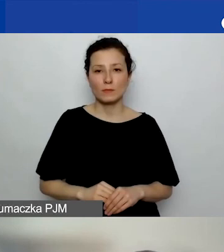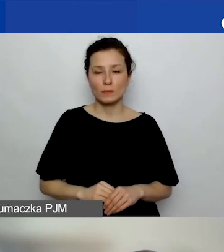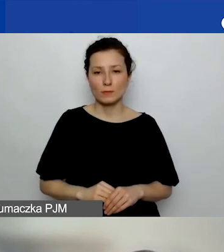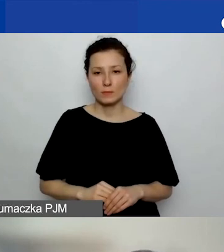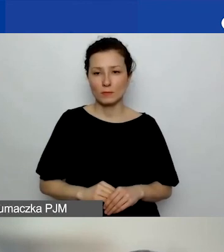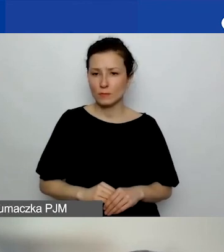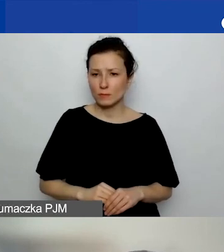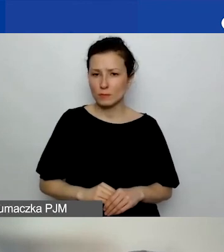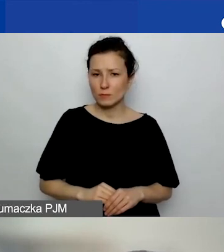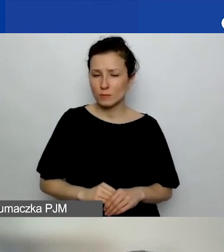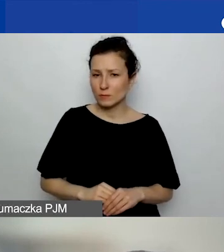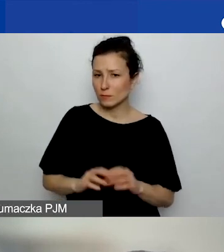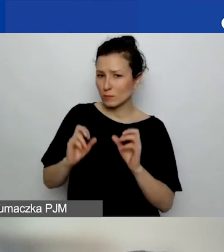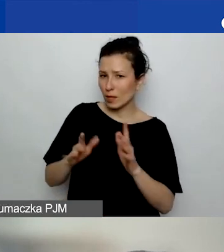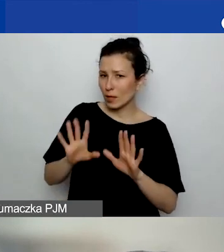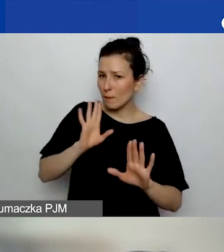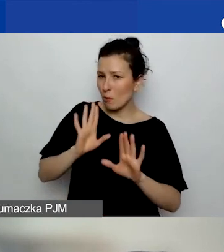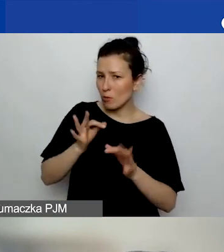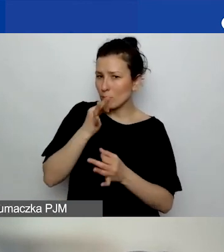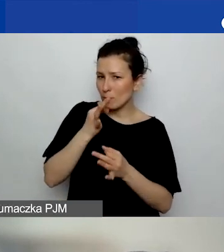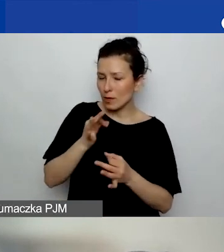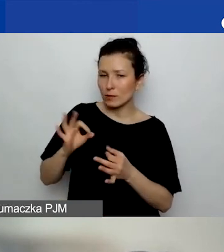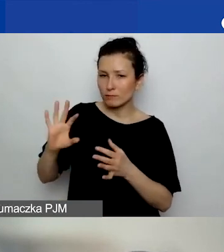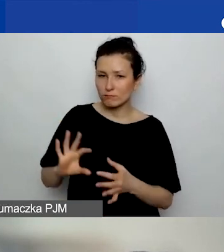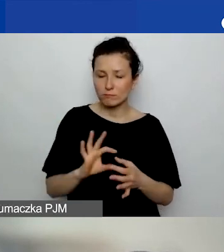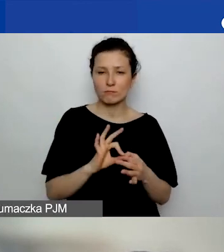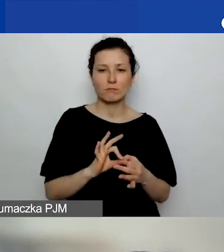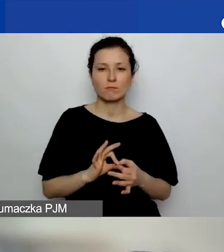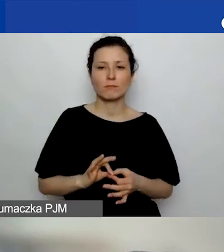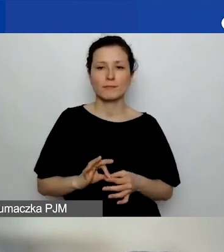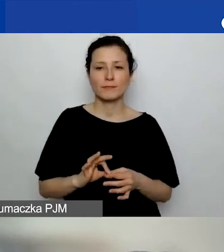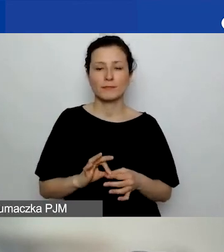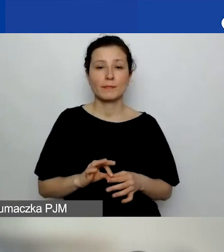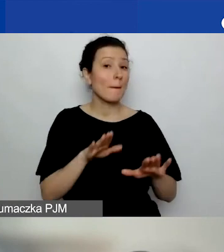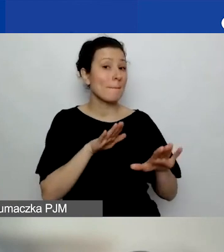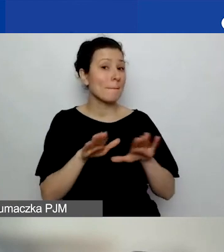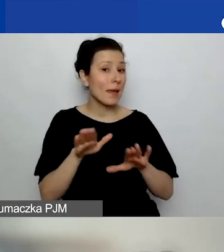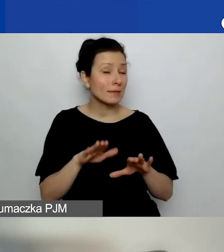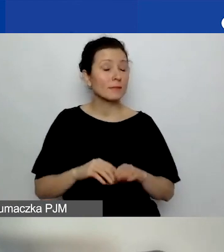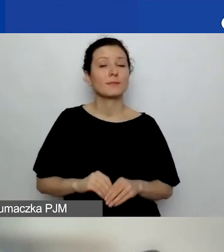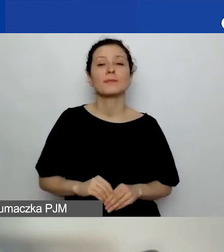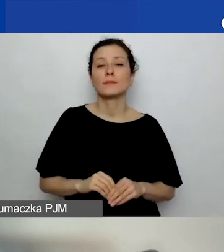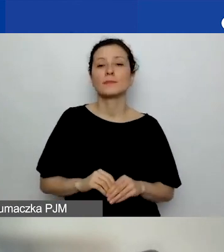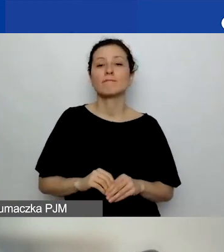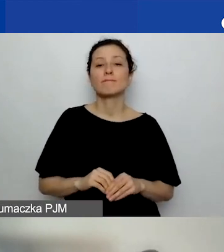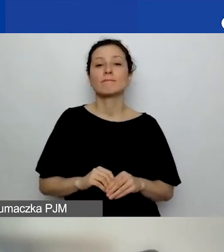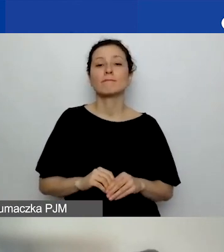Takie podobne pytanie dotyczące właśnie miejsca, ale w kontekście alokacji regionalnej.